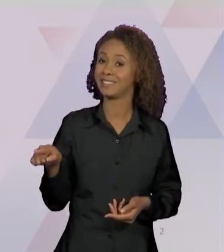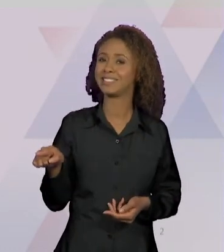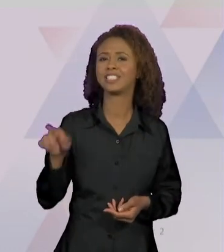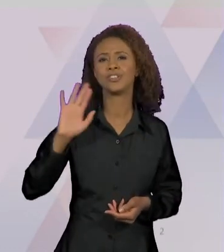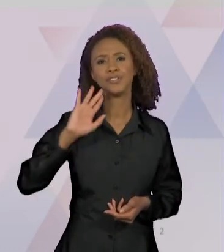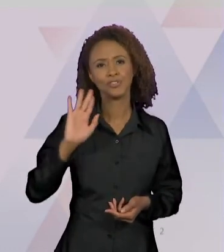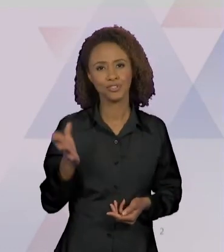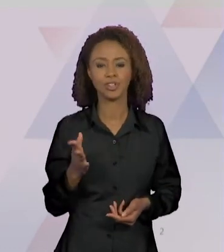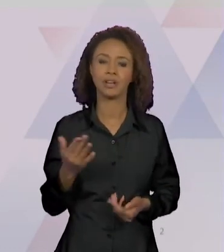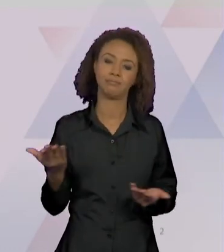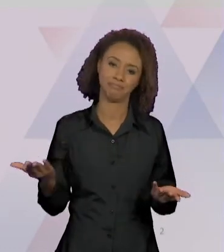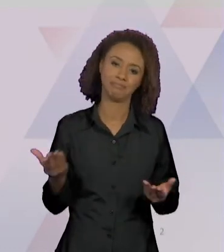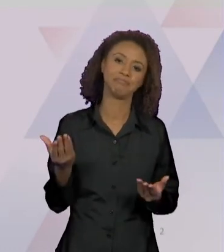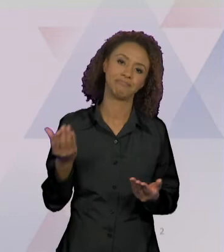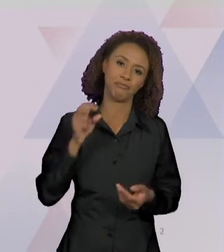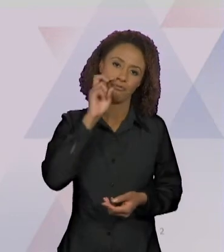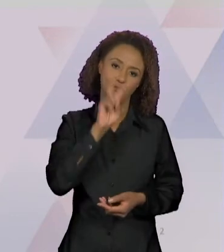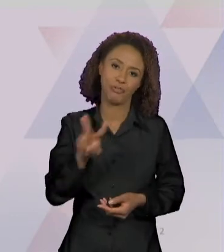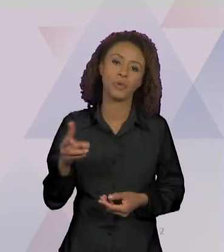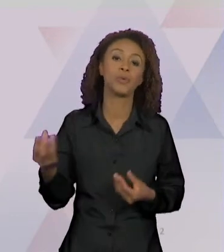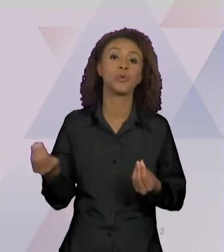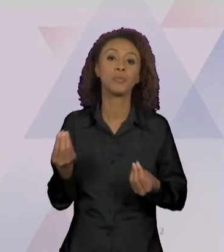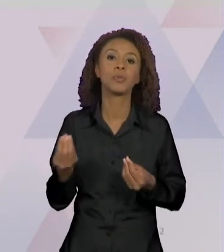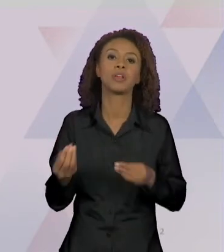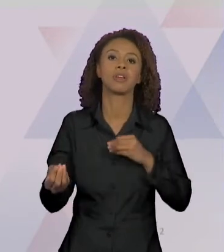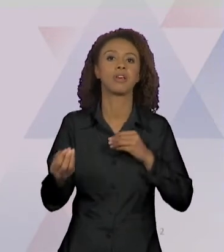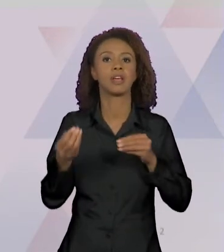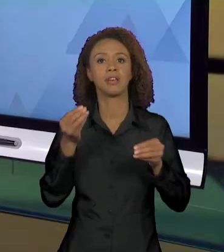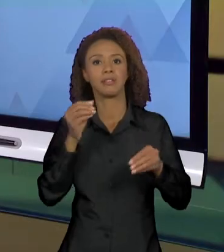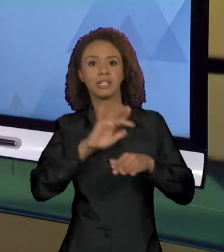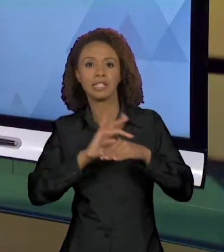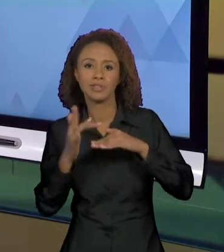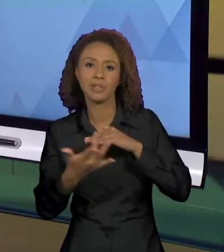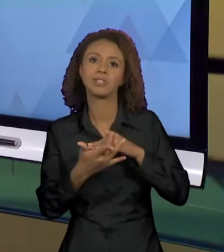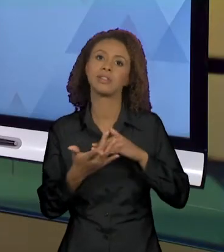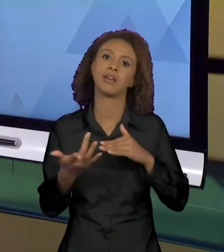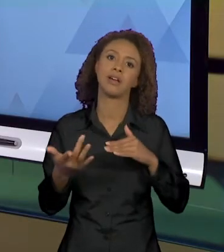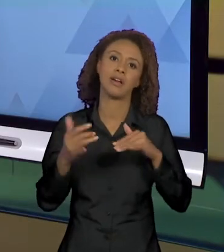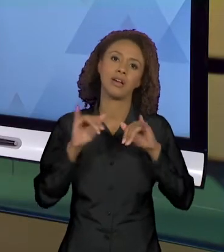PORQUE AS REDES SOCIAIS NOTICIARAM MUITO A MORTE